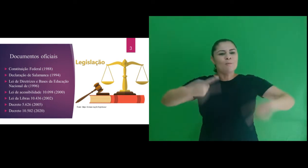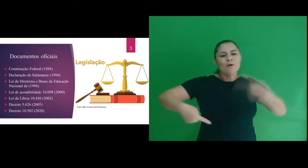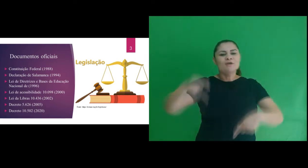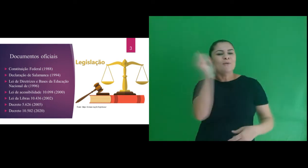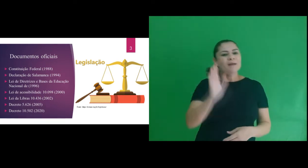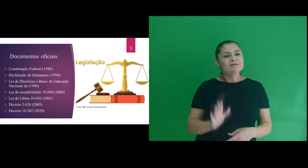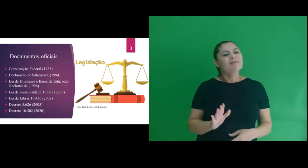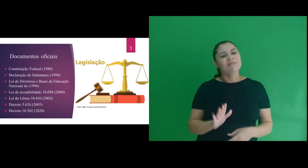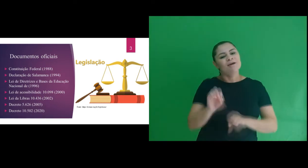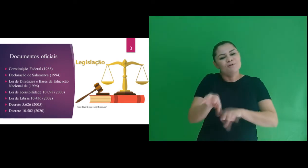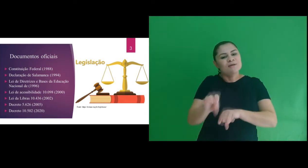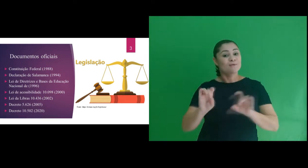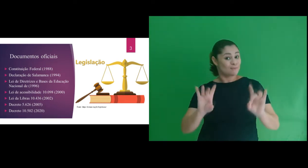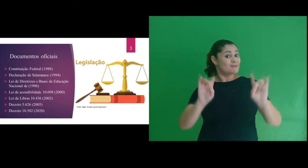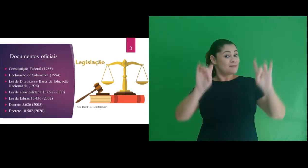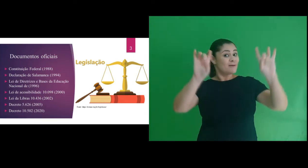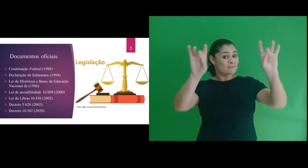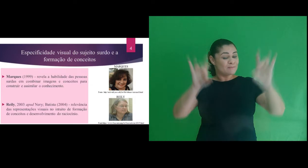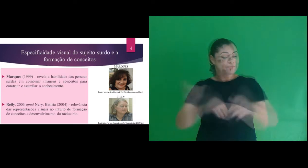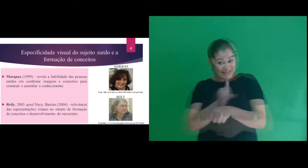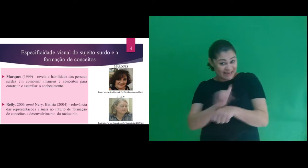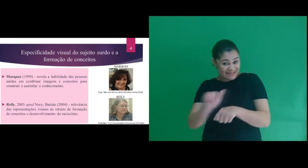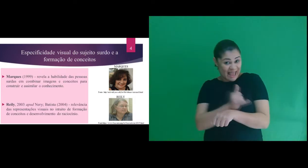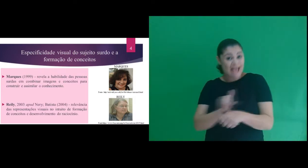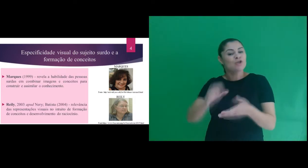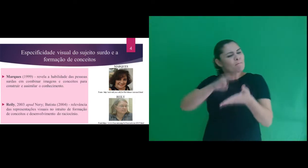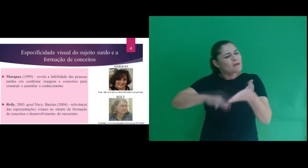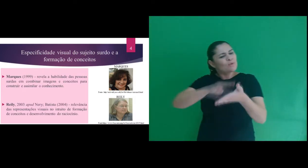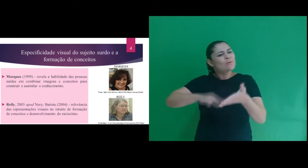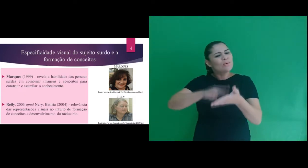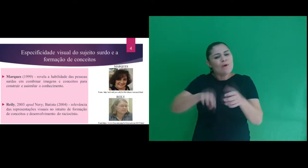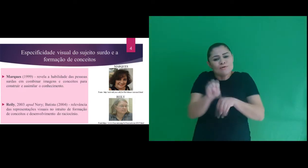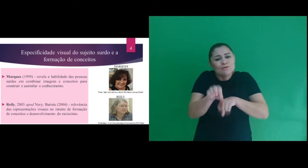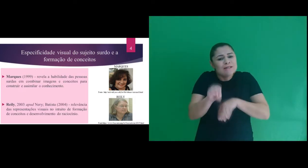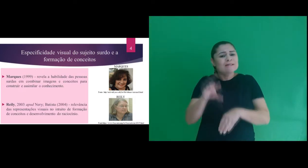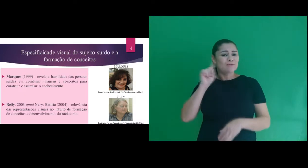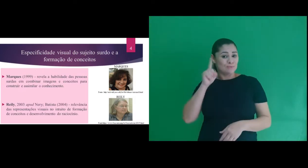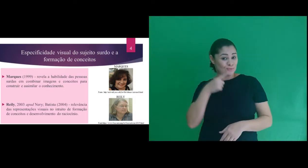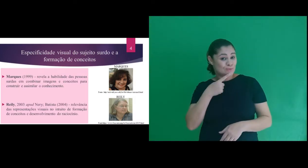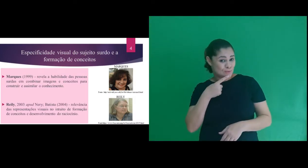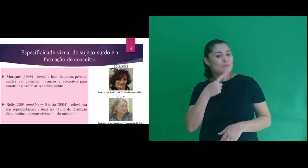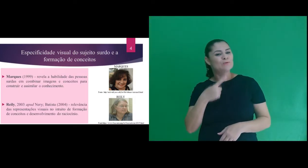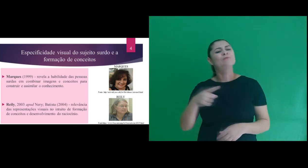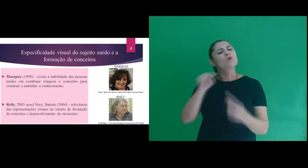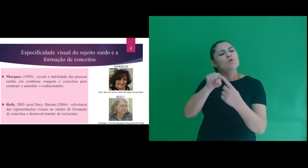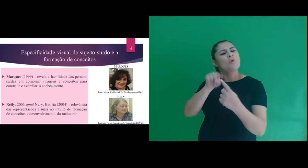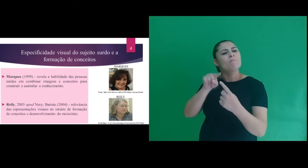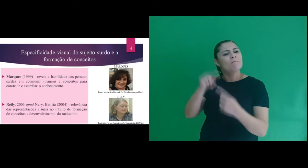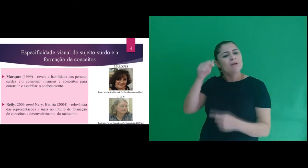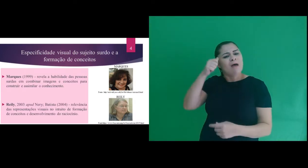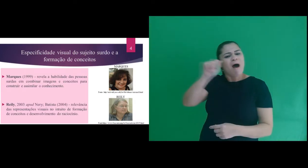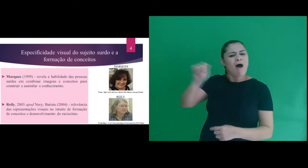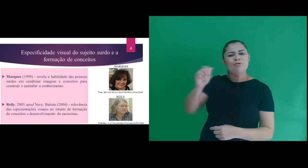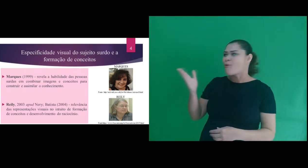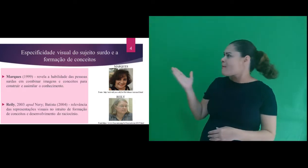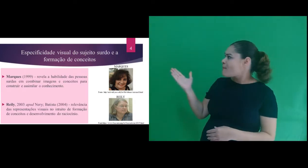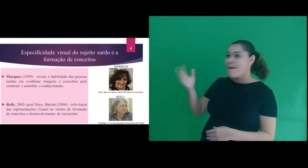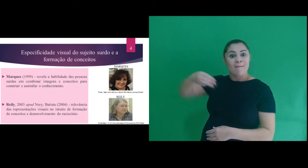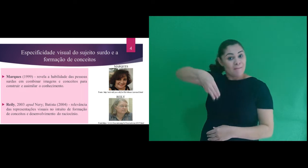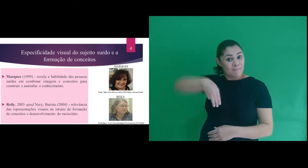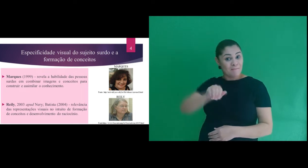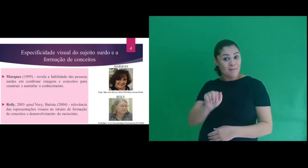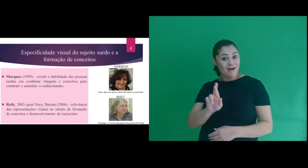de educação especial. Em relação aos recursos metodológicos para o ensino de surdos, baseamos